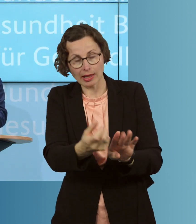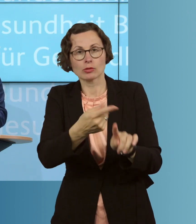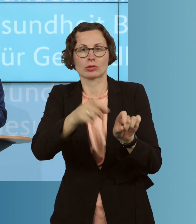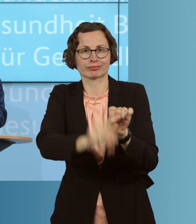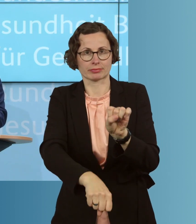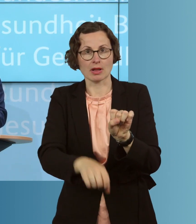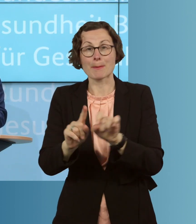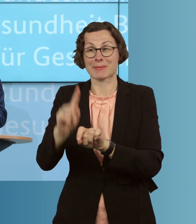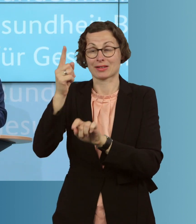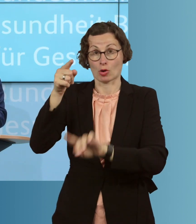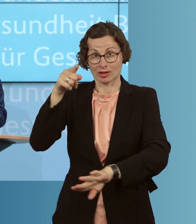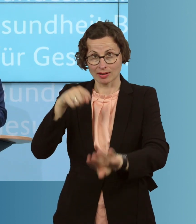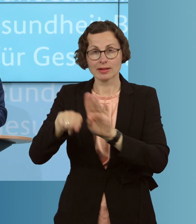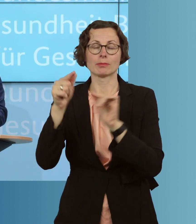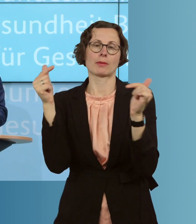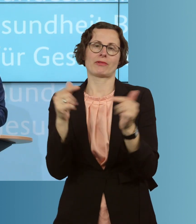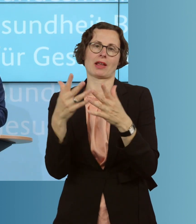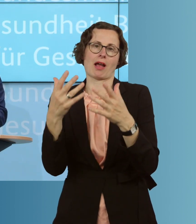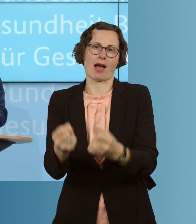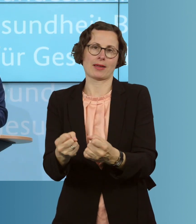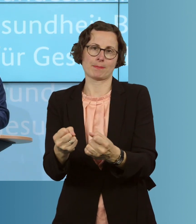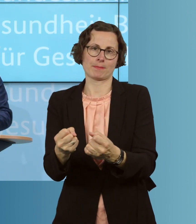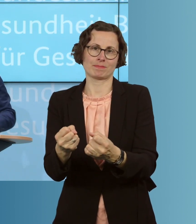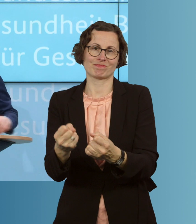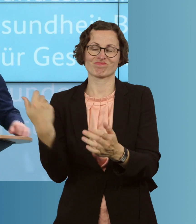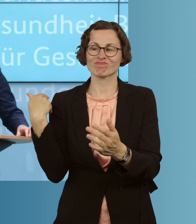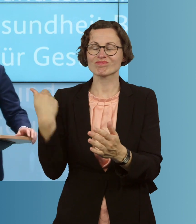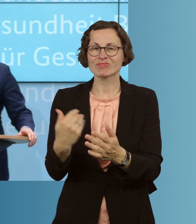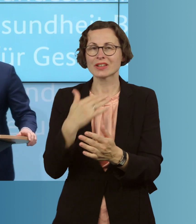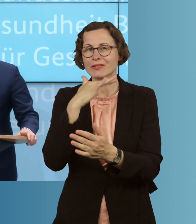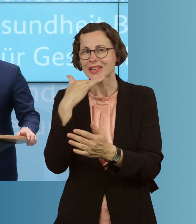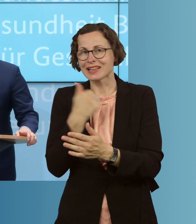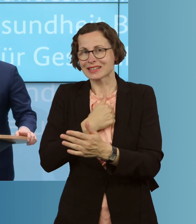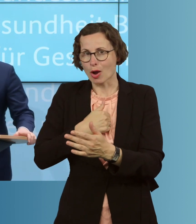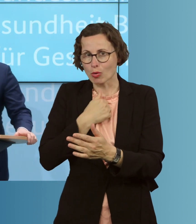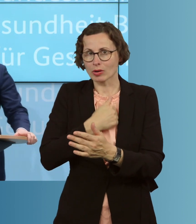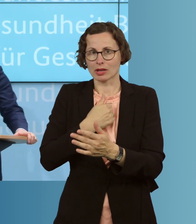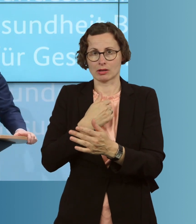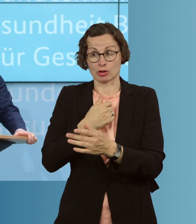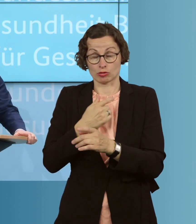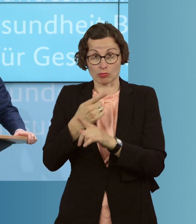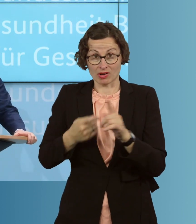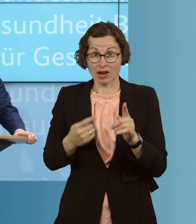für Pflegeheime. Es gibt viele traurige, teils sehr brutale, harte Beispiele,